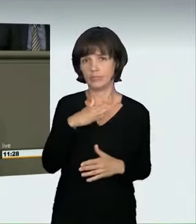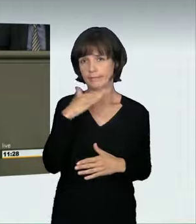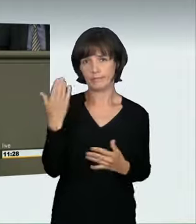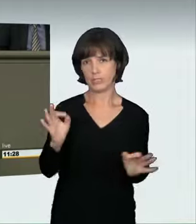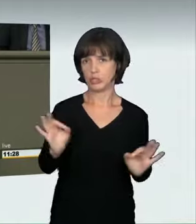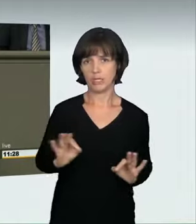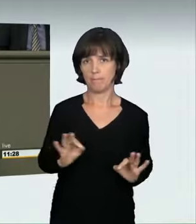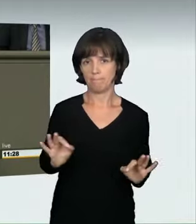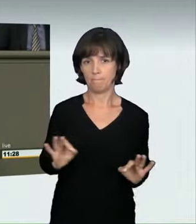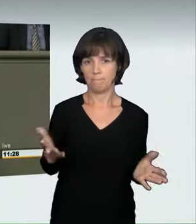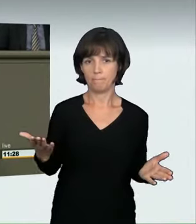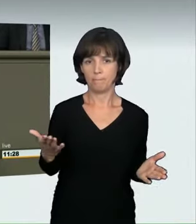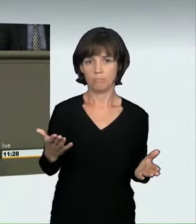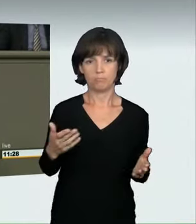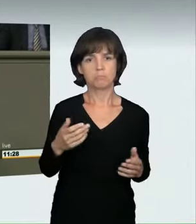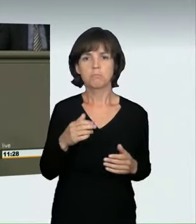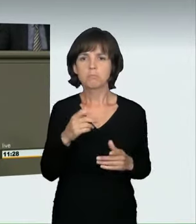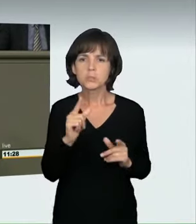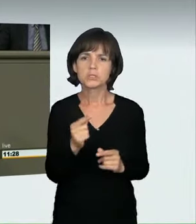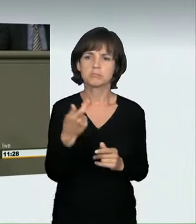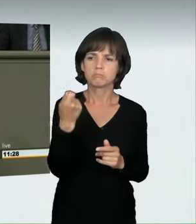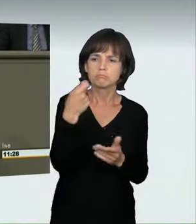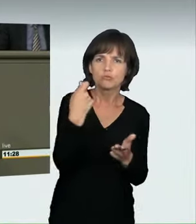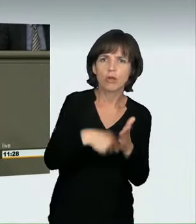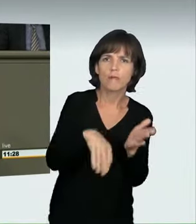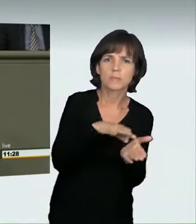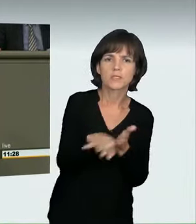Der Rechtsrahmen dafür ist gering. Dieses Jahr hat zum ersten Mal